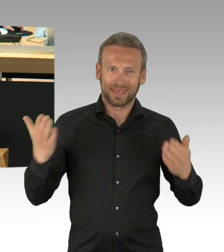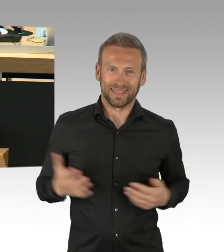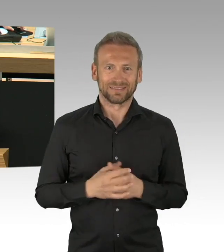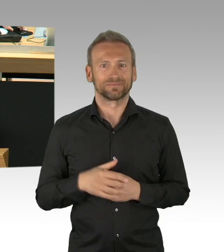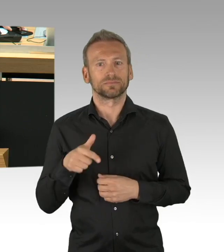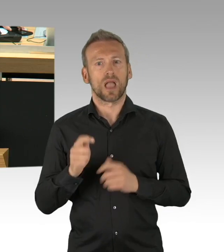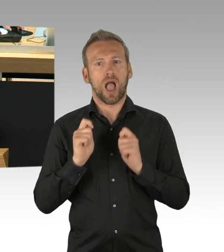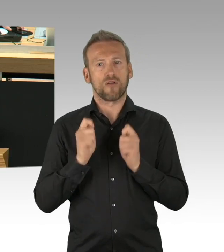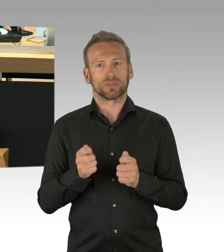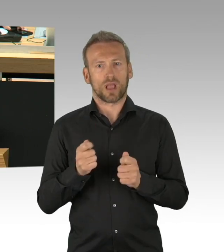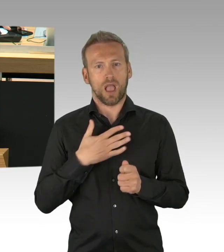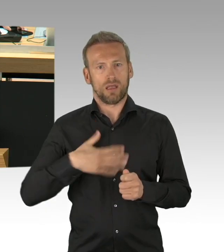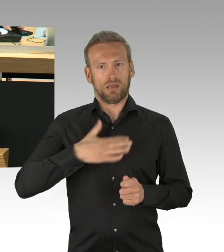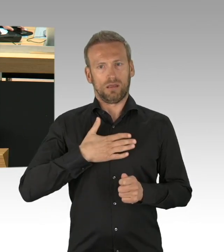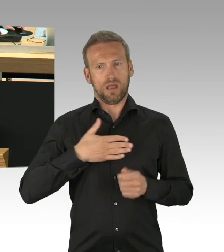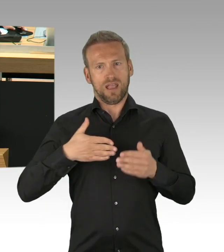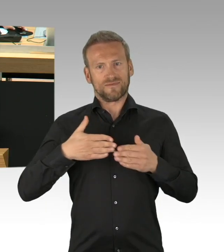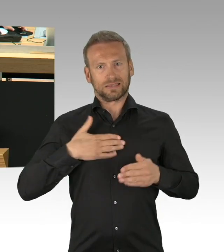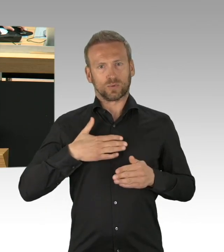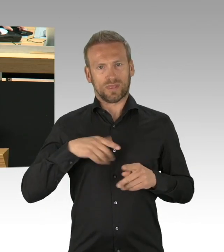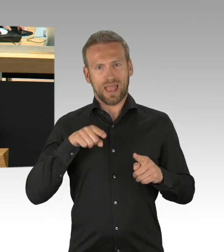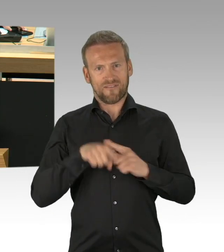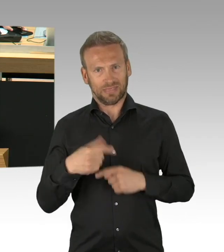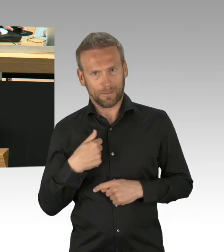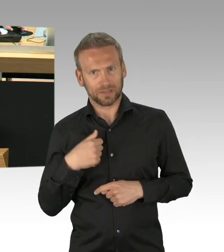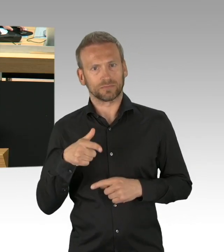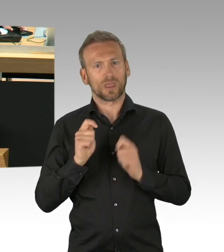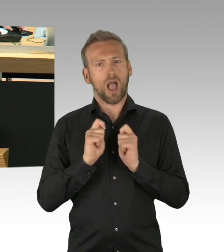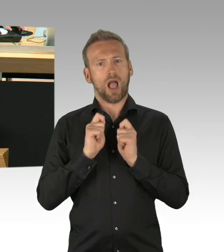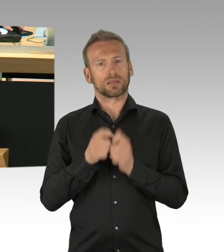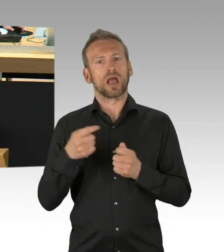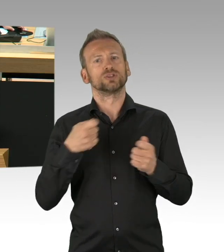und an den Hauptausschuss überwiesen und dies aus folgenden Gründen.